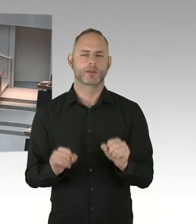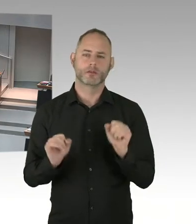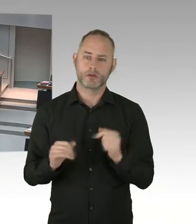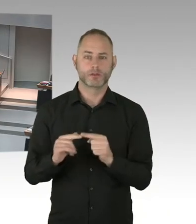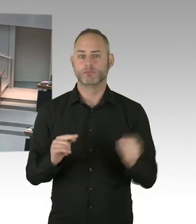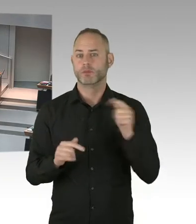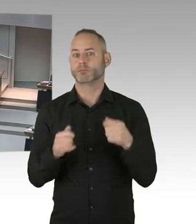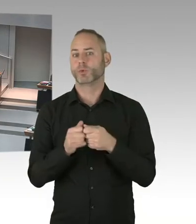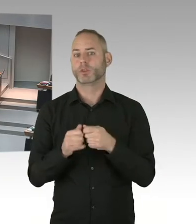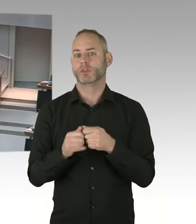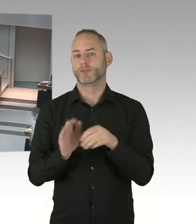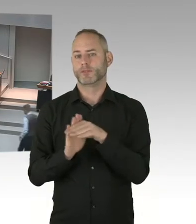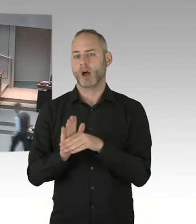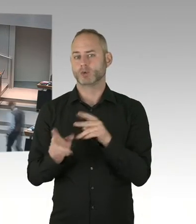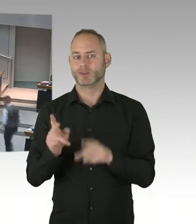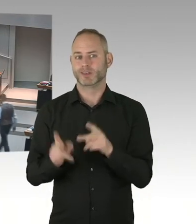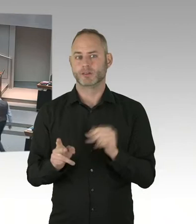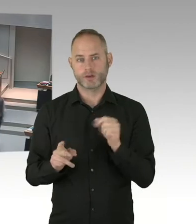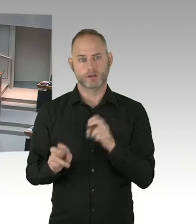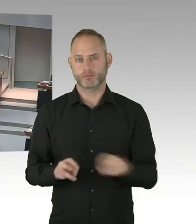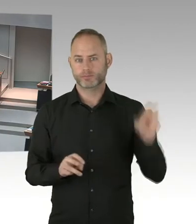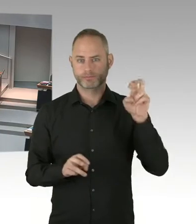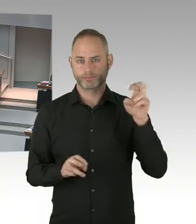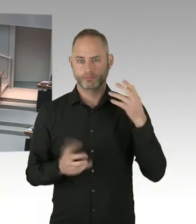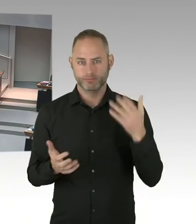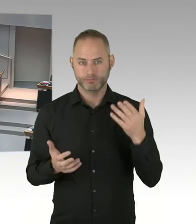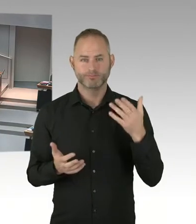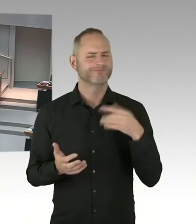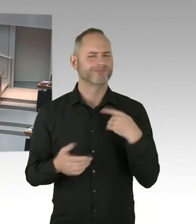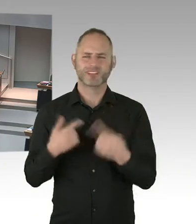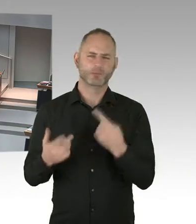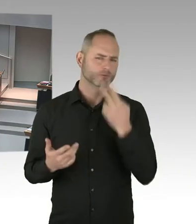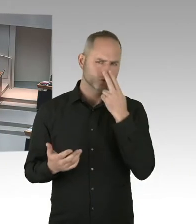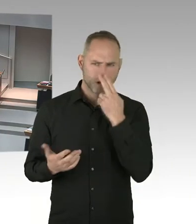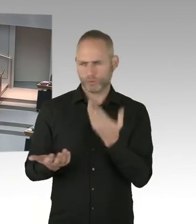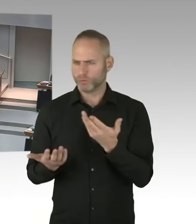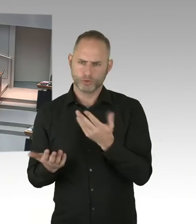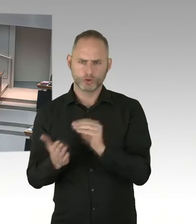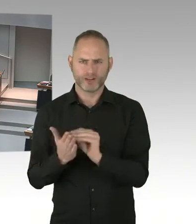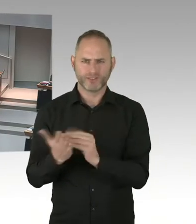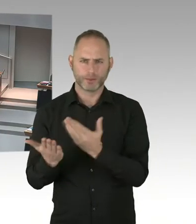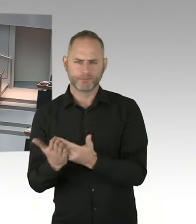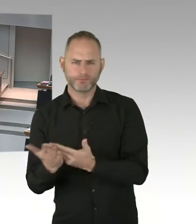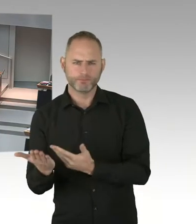(Sprecherwechsel) Vielen Dank, Herr Präsident. Ich frage den Senat, wo steht das Land Berlin bei der Erreichung der Ziele der Fast-Track City Initiative,